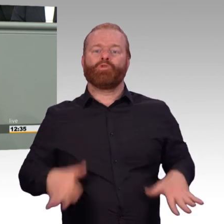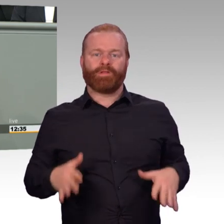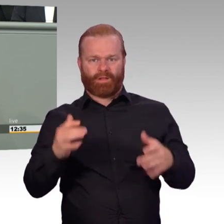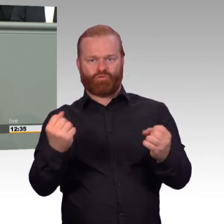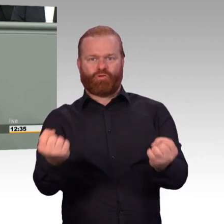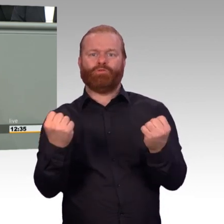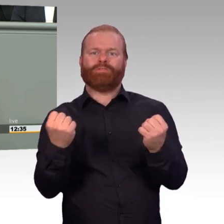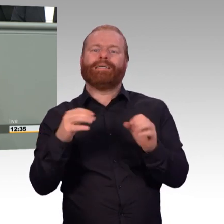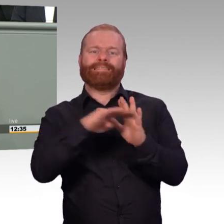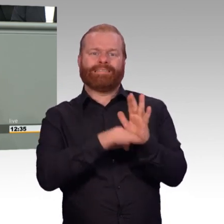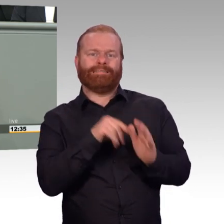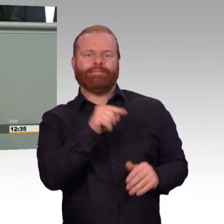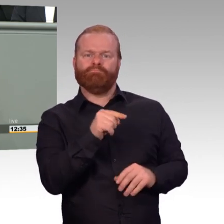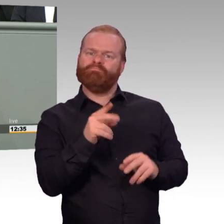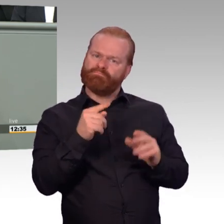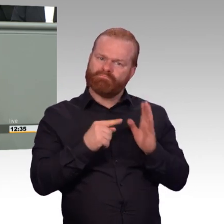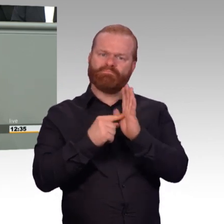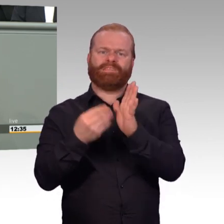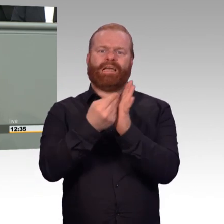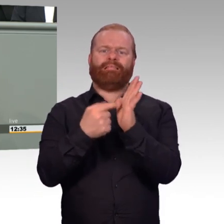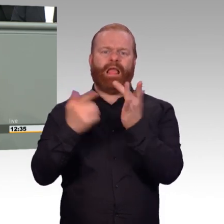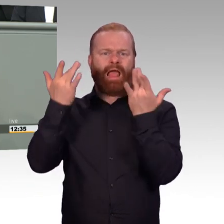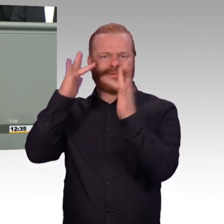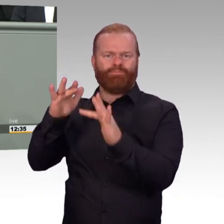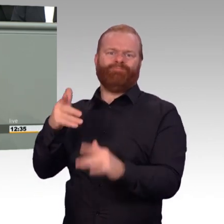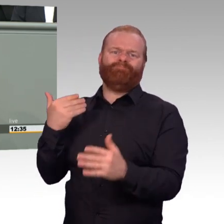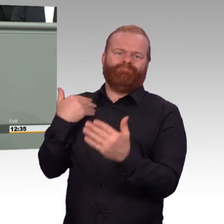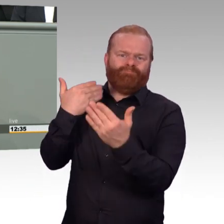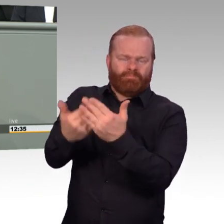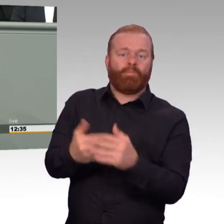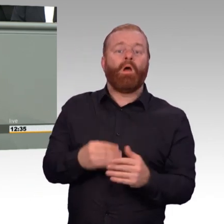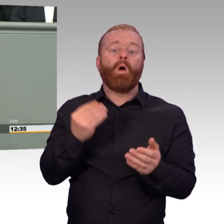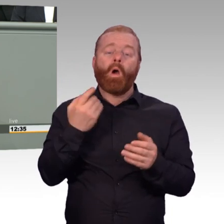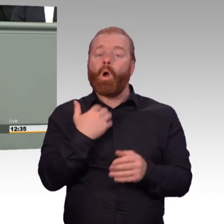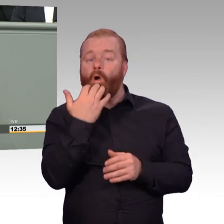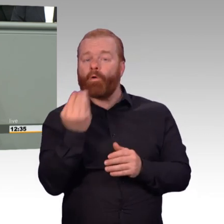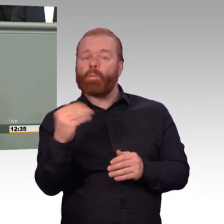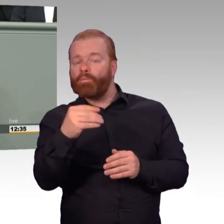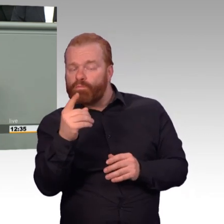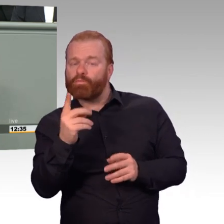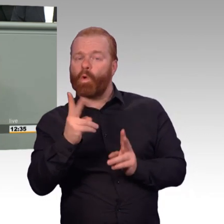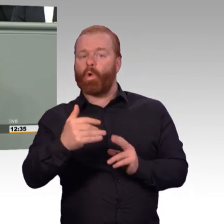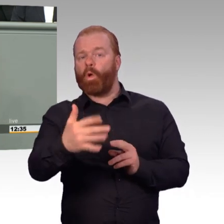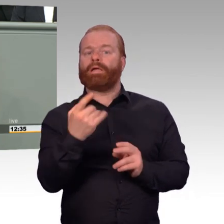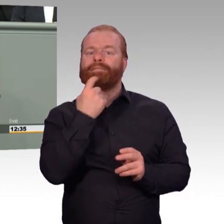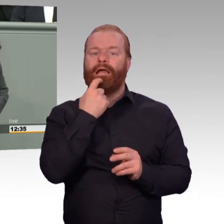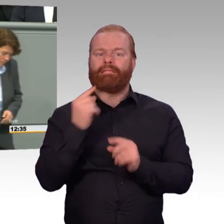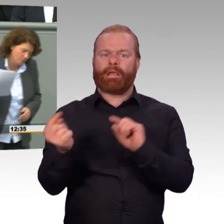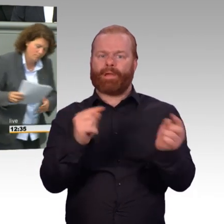auch im Hinblick auf den bereits vorliegenden Änderungsantrag und die noch kommenden und bedanke mich für Ihre Aufmerksamkeit. (Beifall)